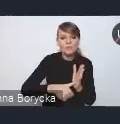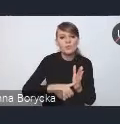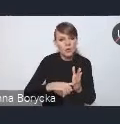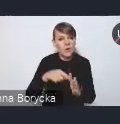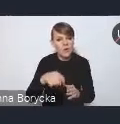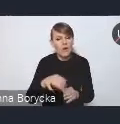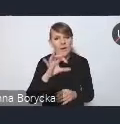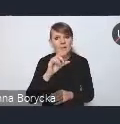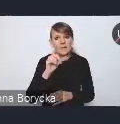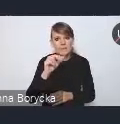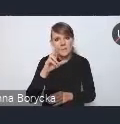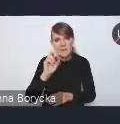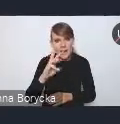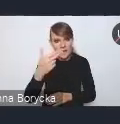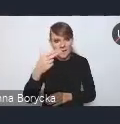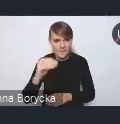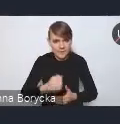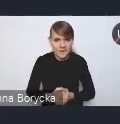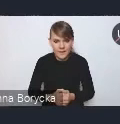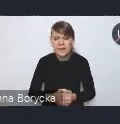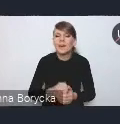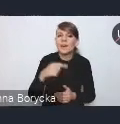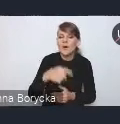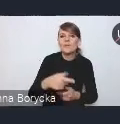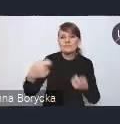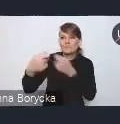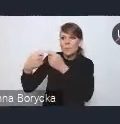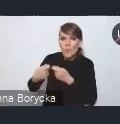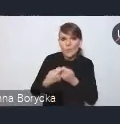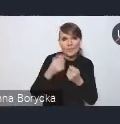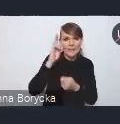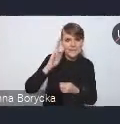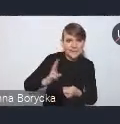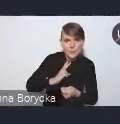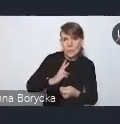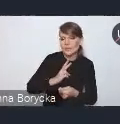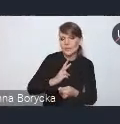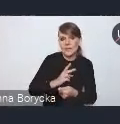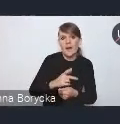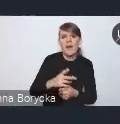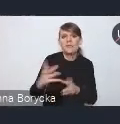we współdziałaniu i w szerokiej współpracy międzyinstytucjonalnej w partnerstwie zarówno samorządów,